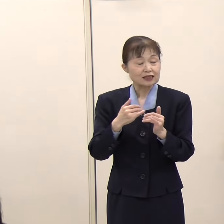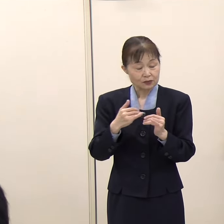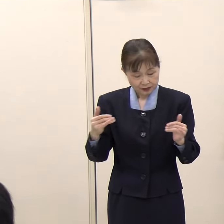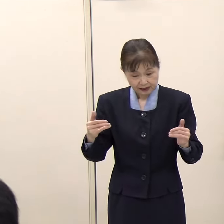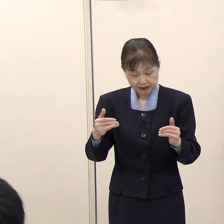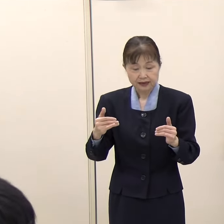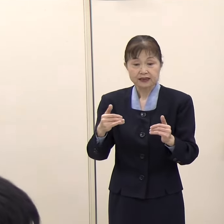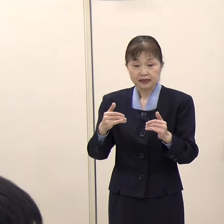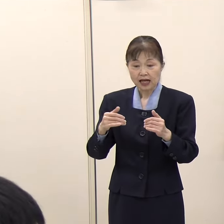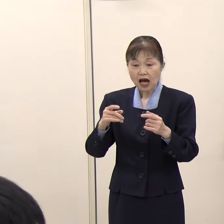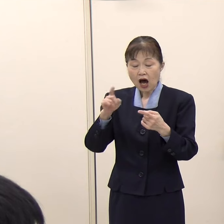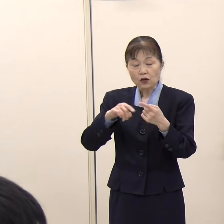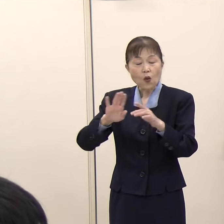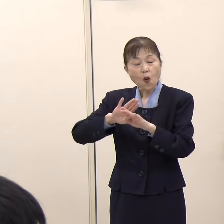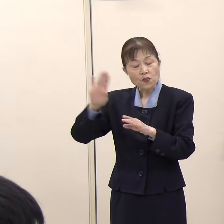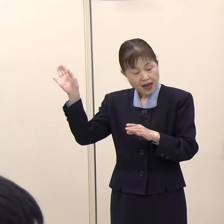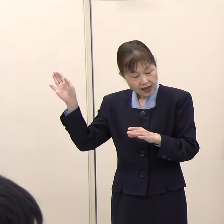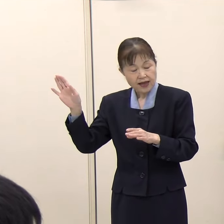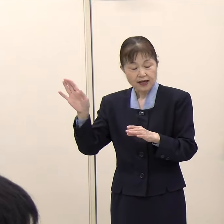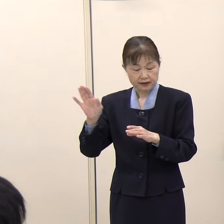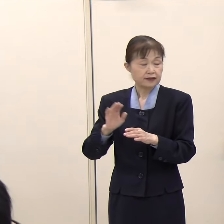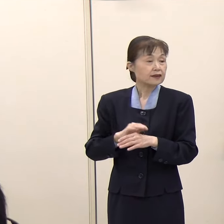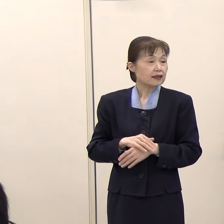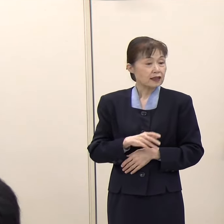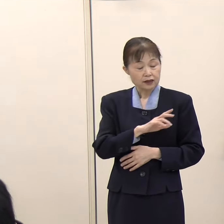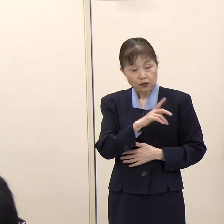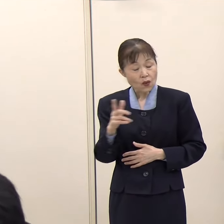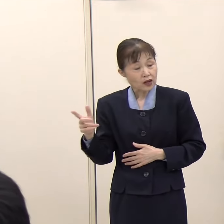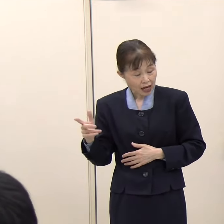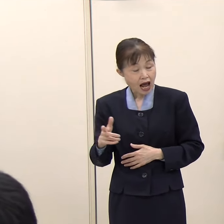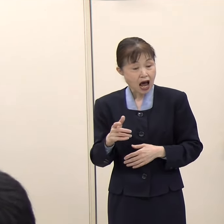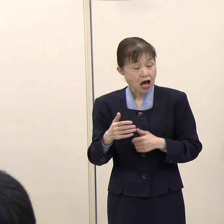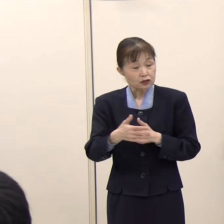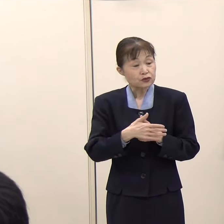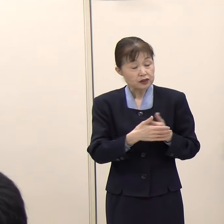そこから声かけがあれば応援に行くという趣旨でいいですか。